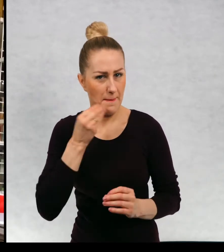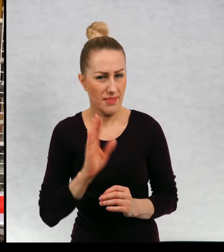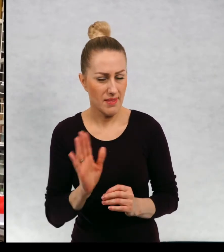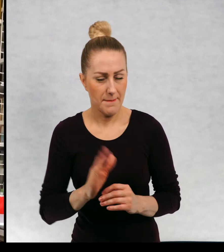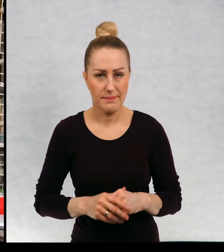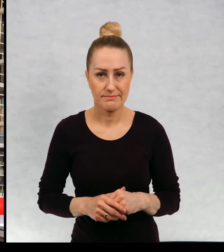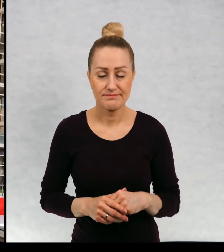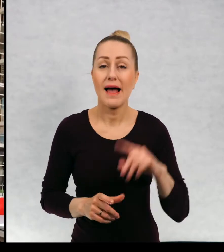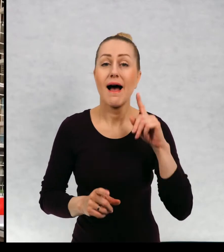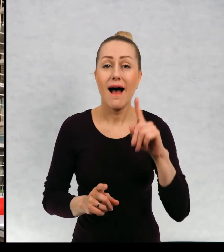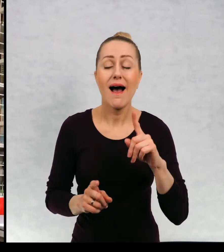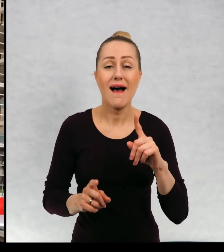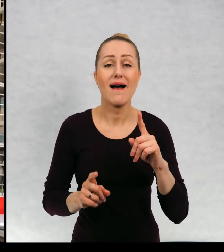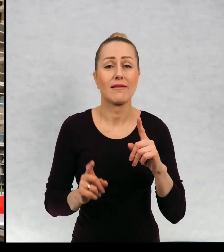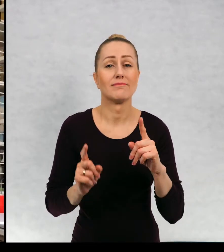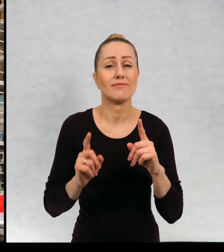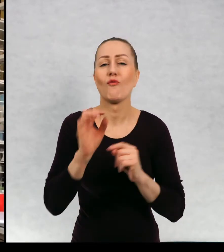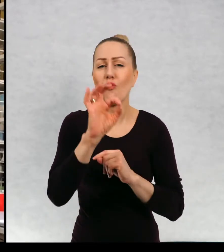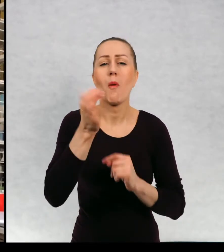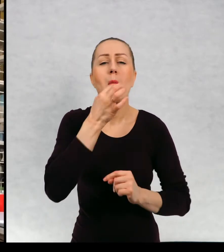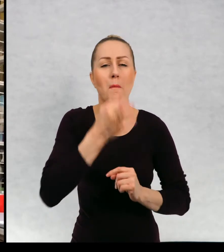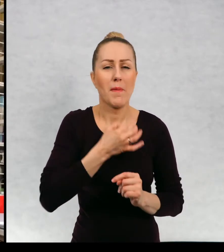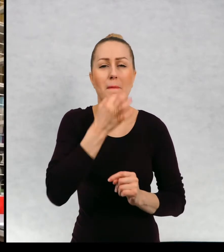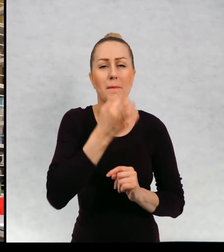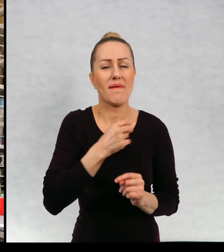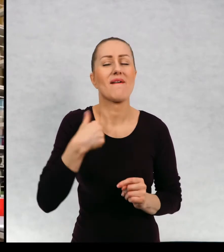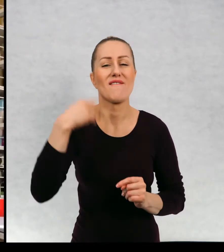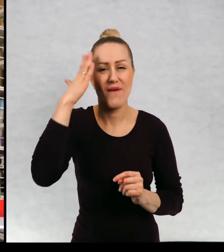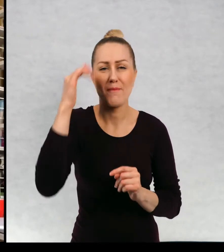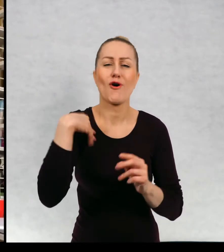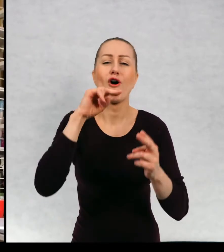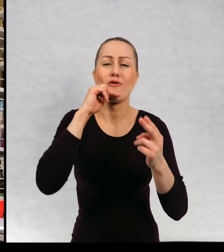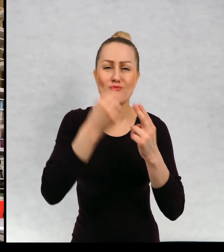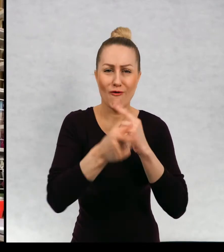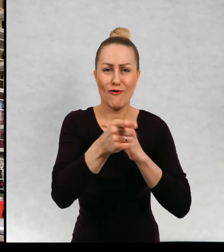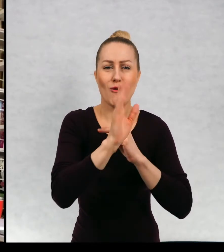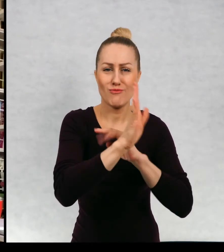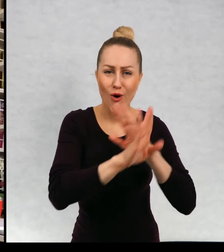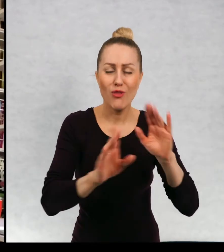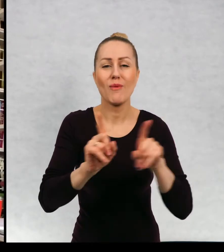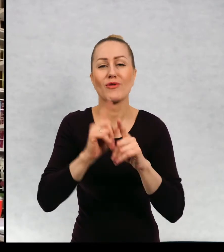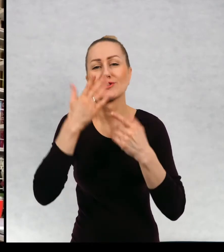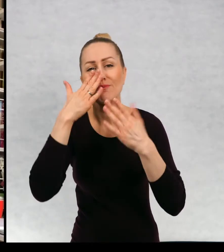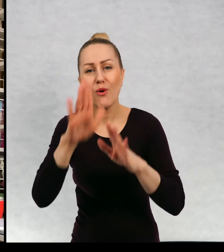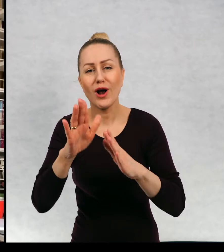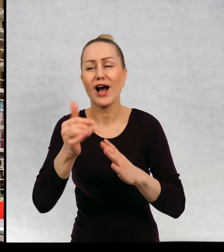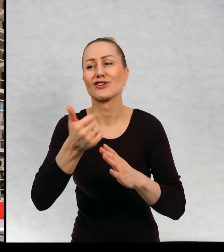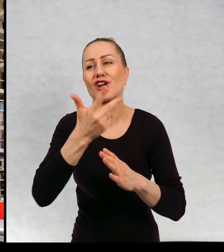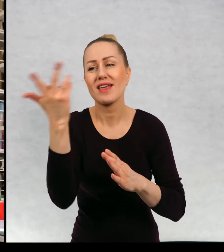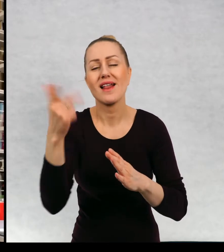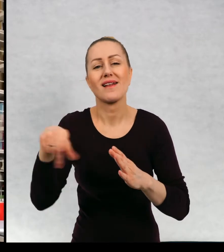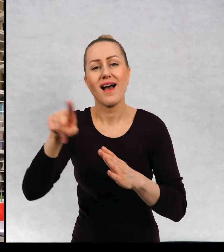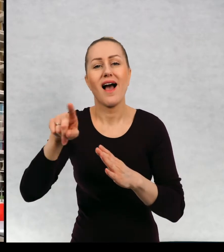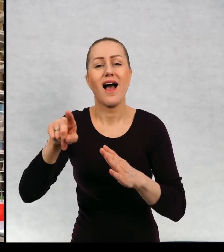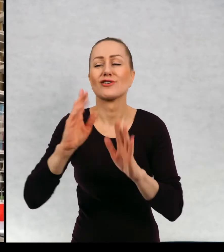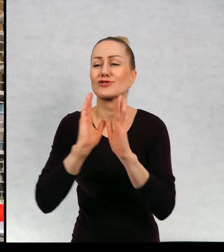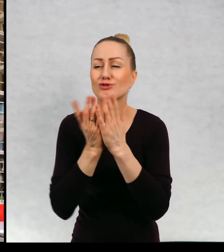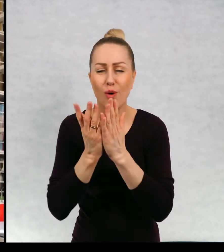Może zanim odpowiem na wasze pytania i zanim pokażę wam kilka ze swoich książek kilka, ponieważ napisałam